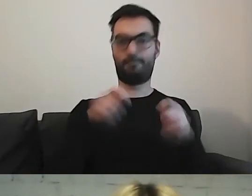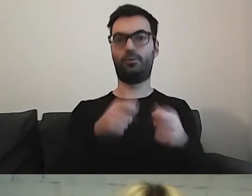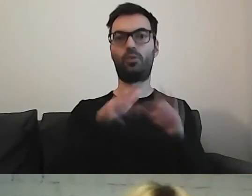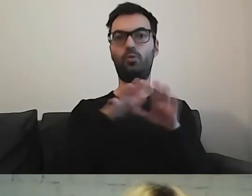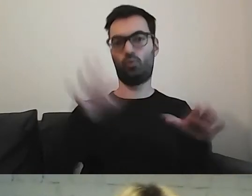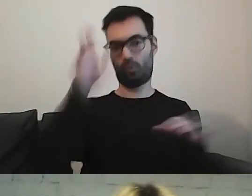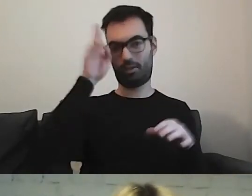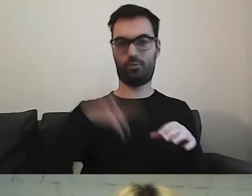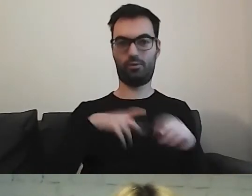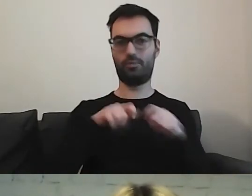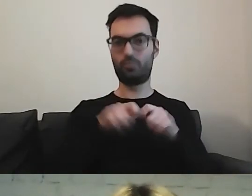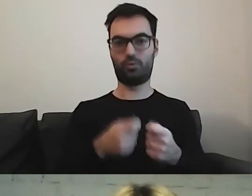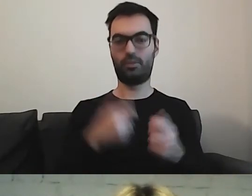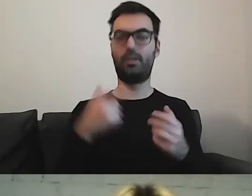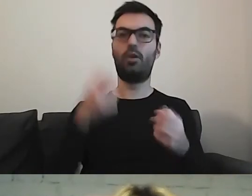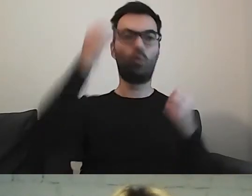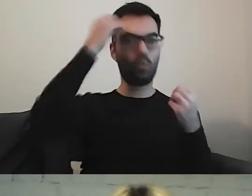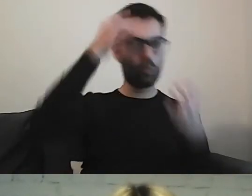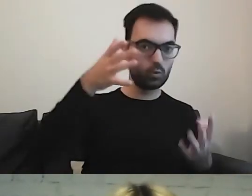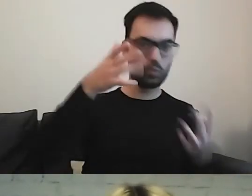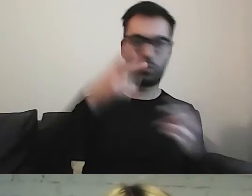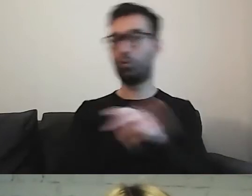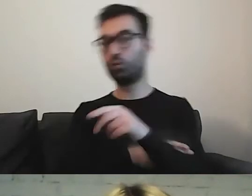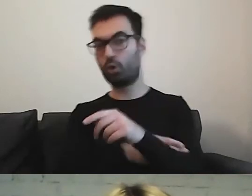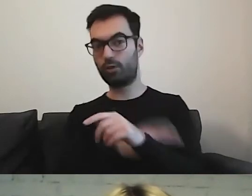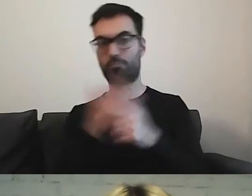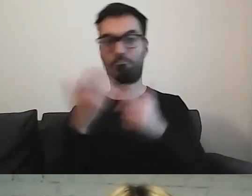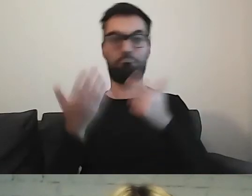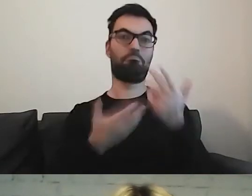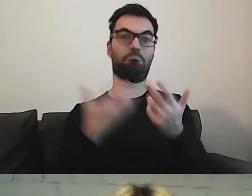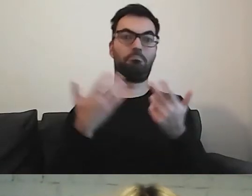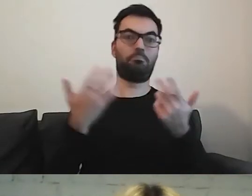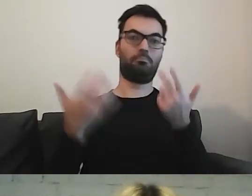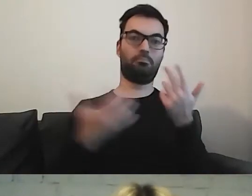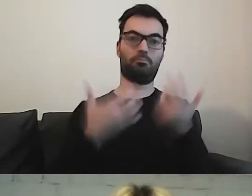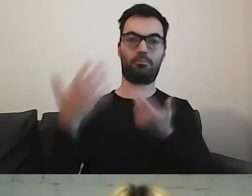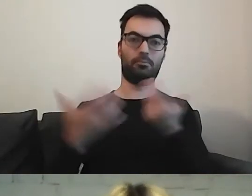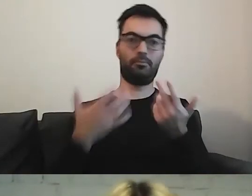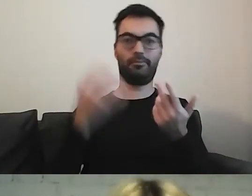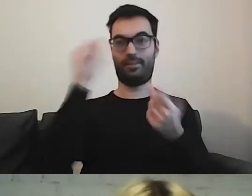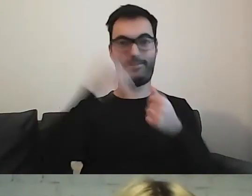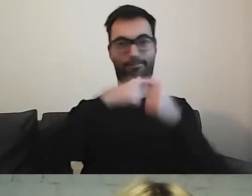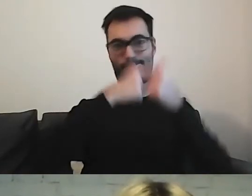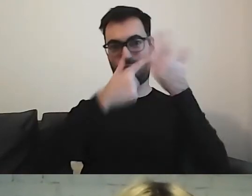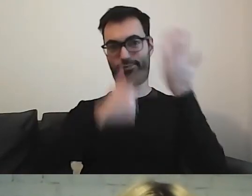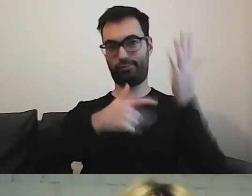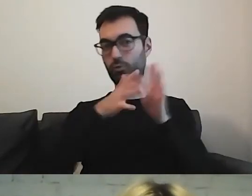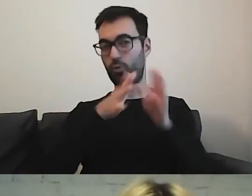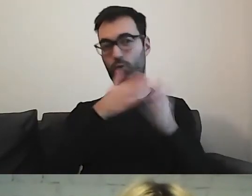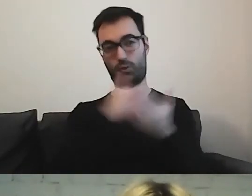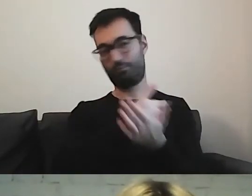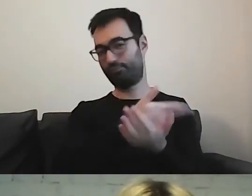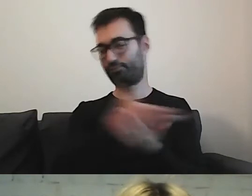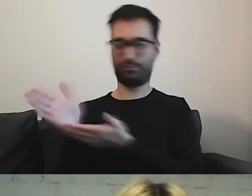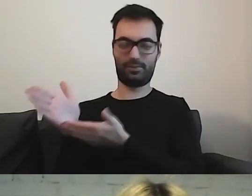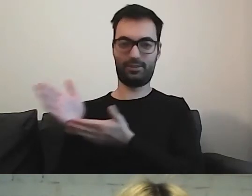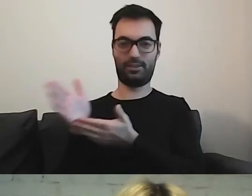kulturę, urzędy, jeszcze inne obszary.